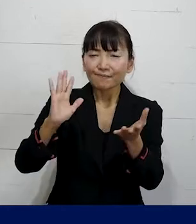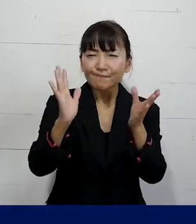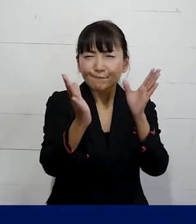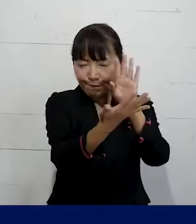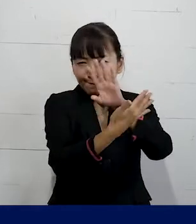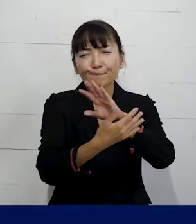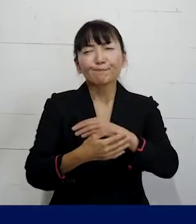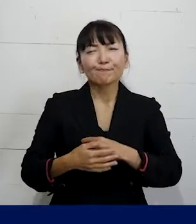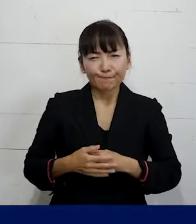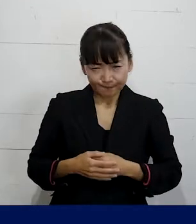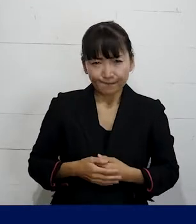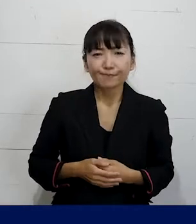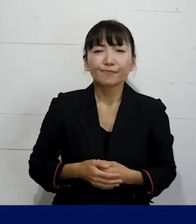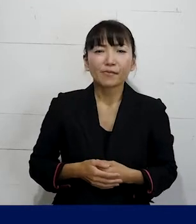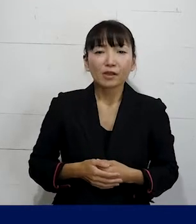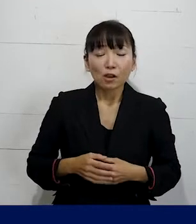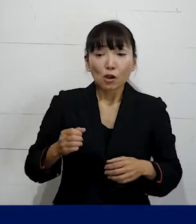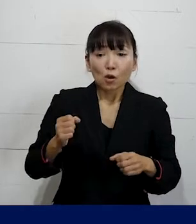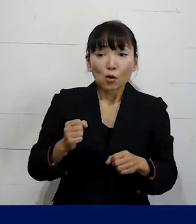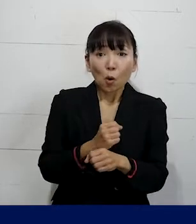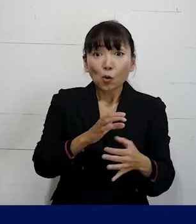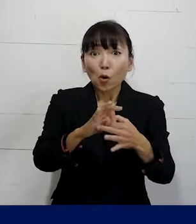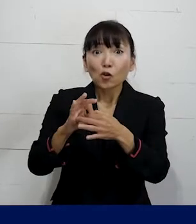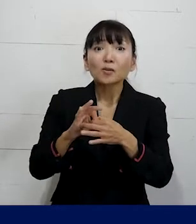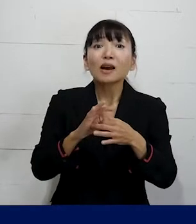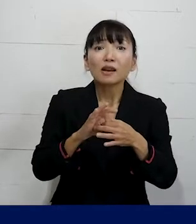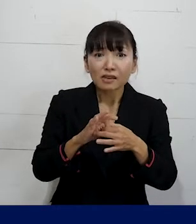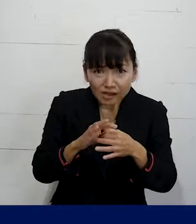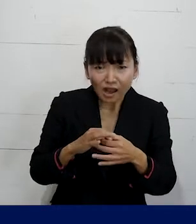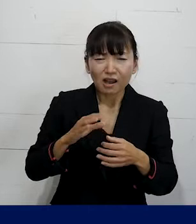ということを労働組合であればすることができます